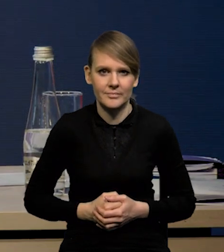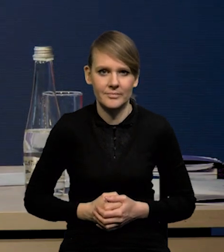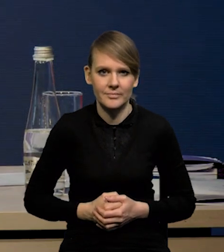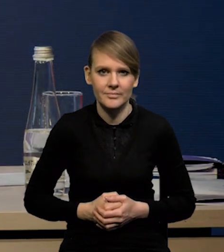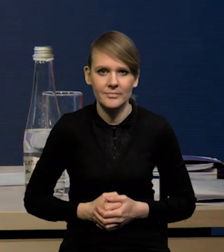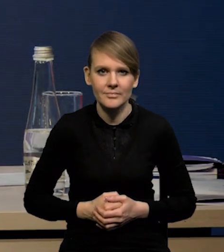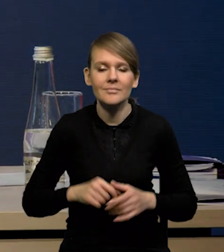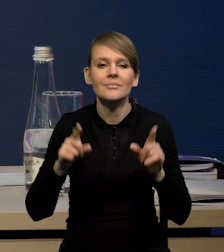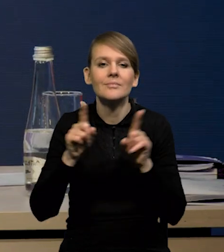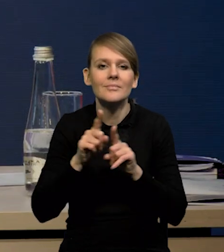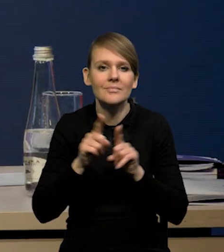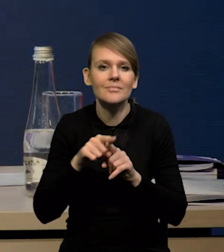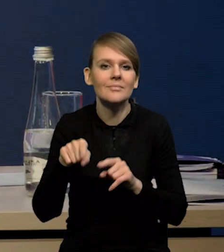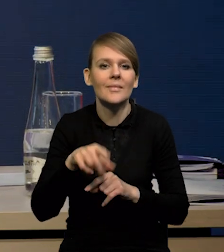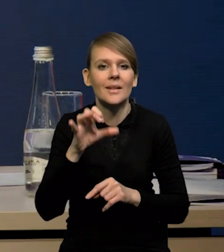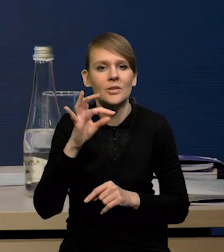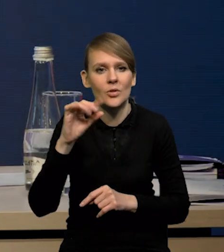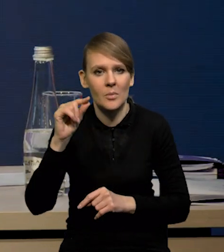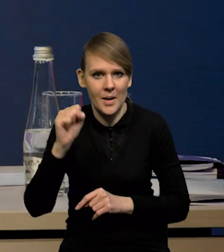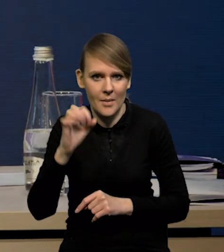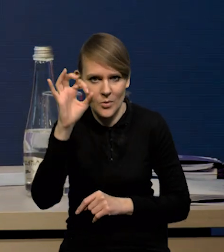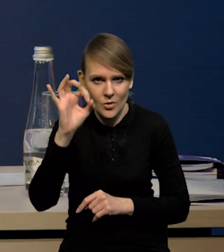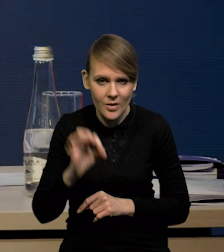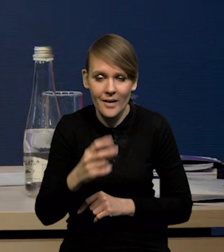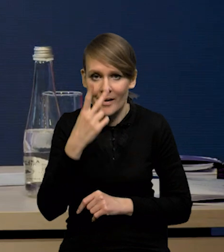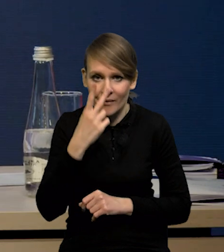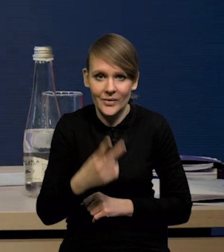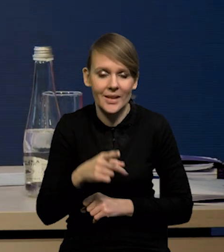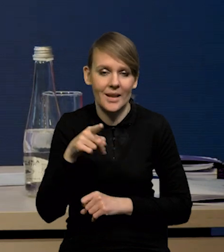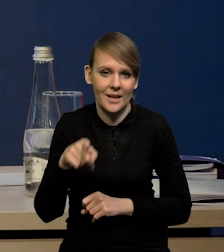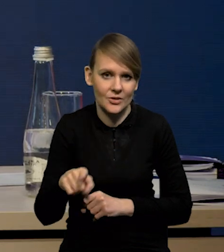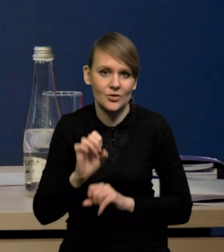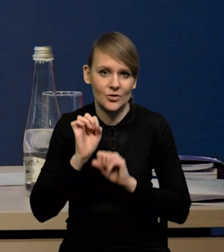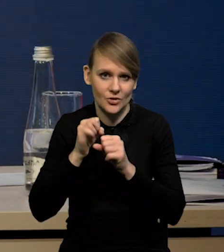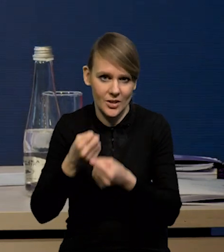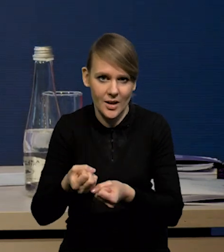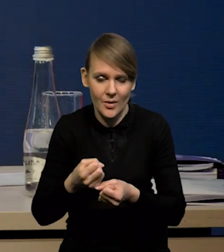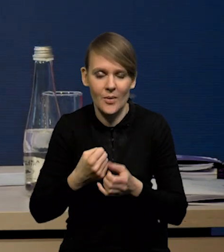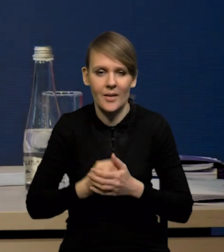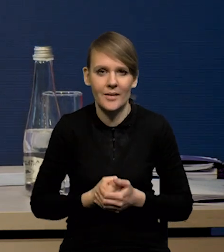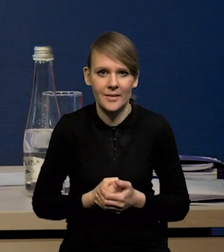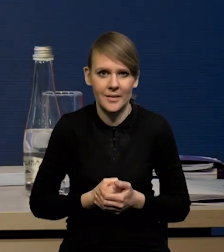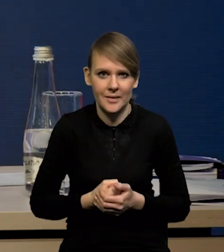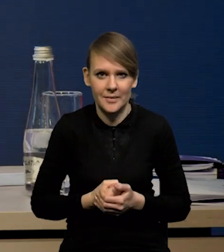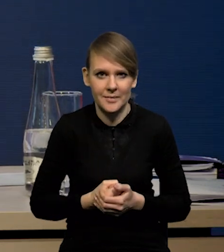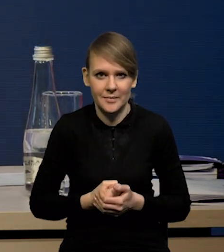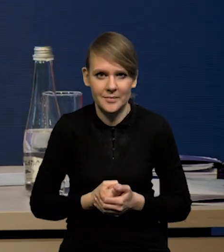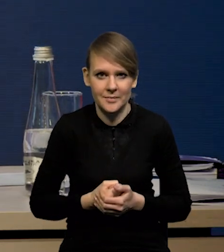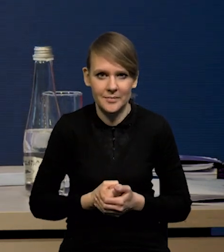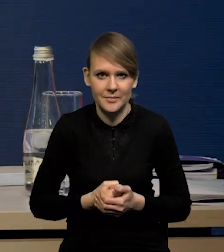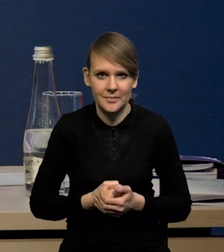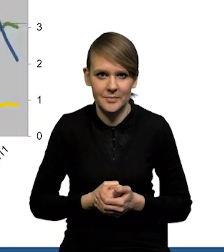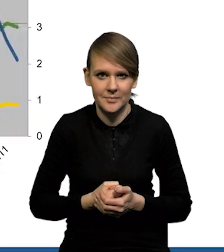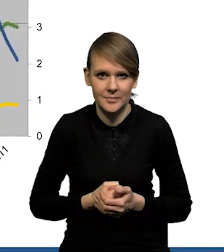No i oczywiście stopy procentowe. Widać wyraźnie, że mechanizm transmisji działa. Obniżyła się już nawet...